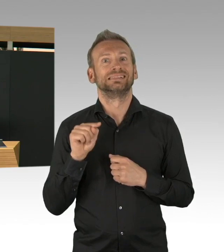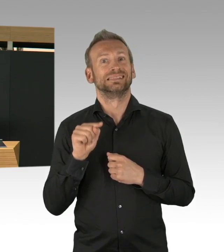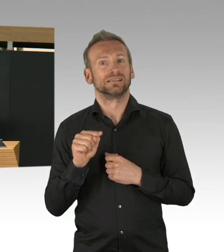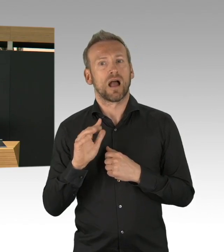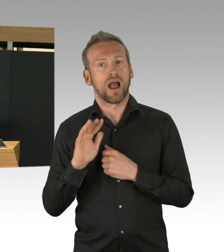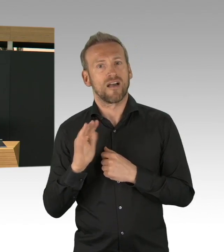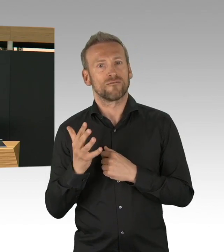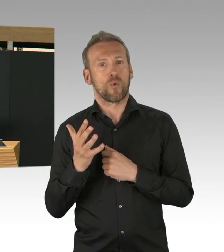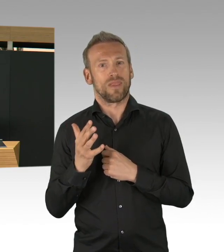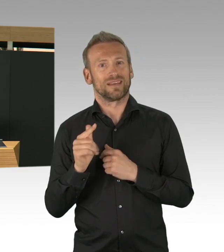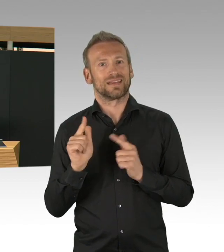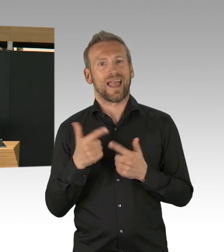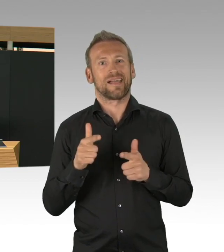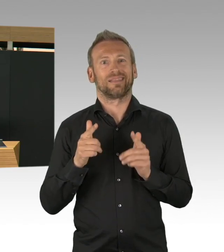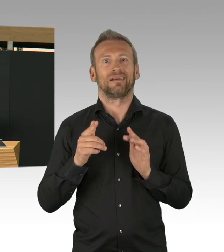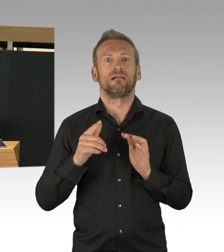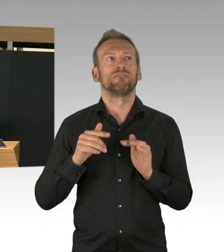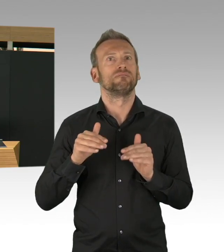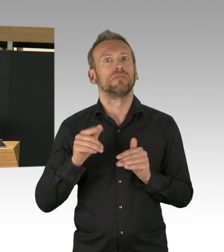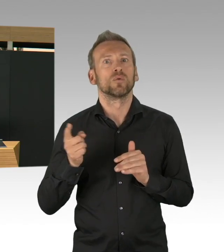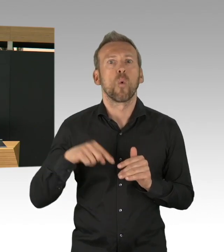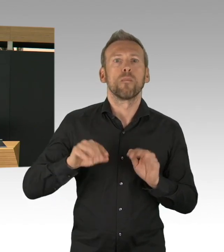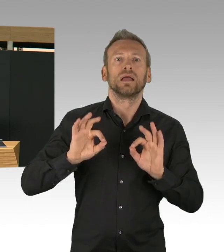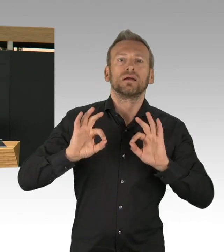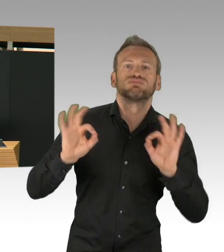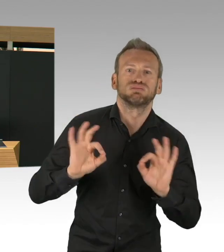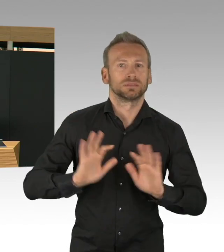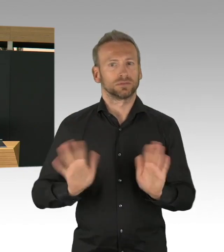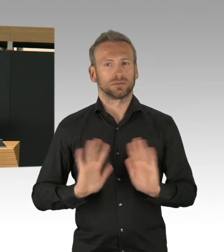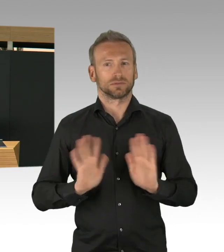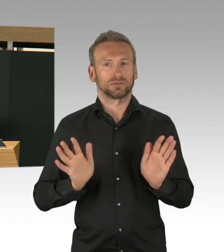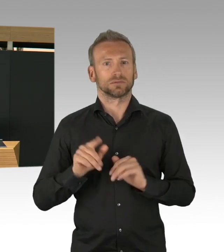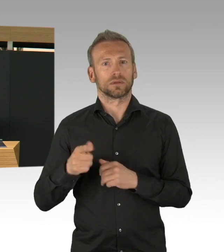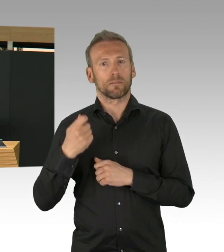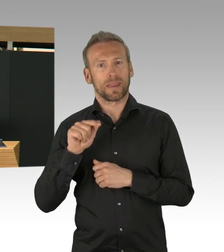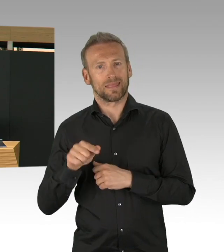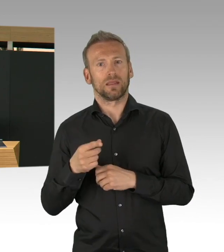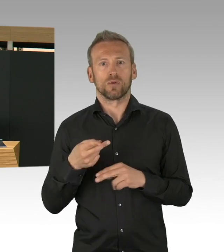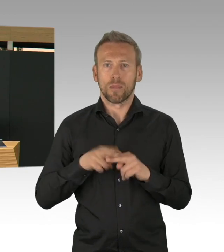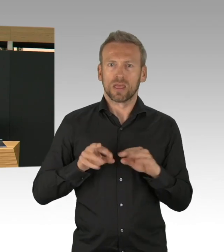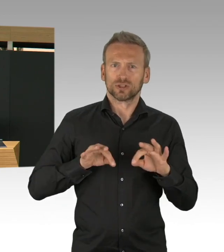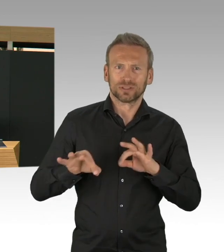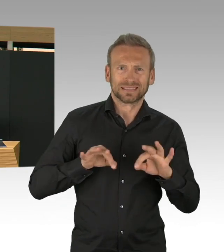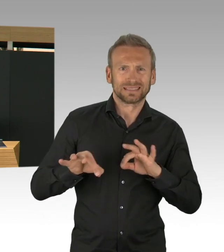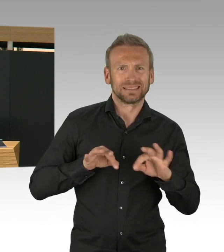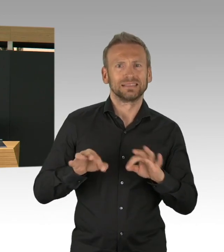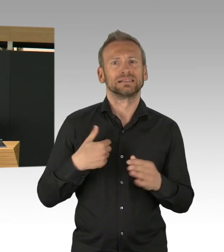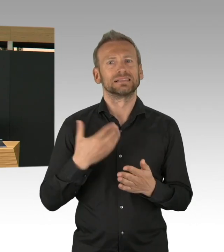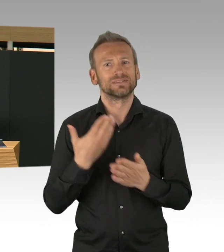was wünschte ich mir für heute, genau das hätte ich Ihnen gesagt, dass die Zahlen nicht so deutlich steigen